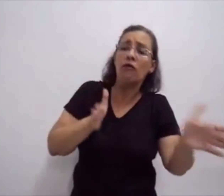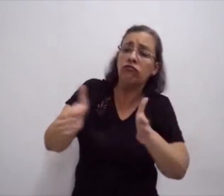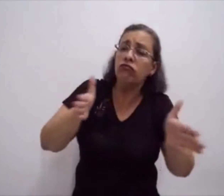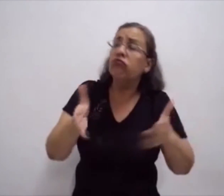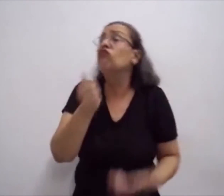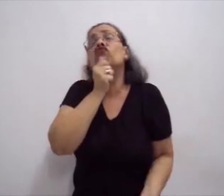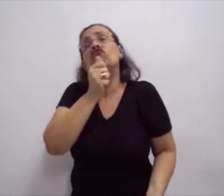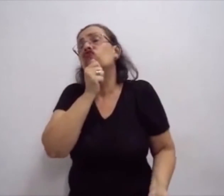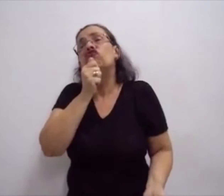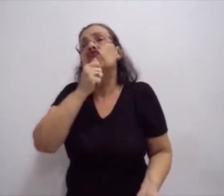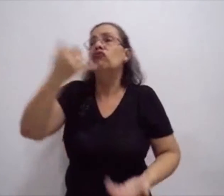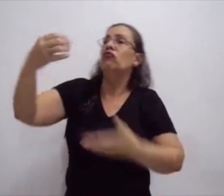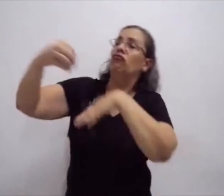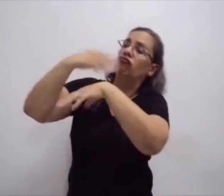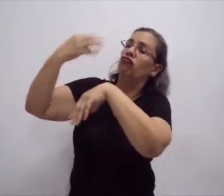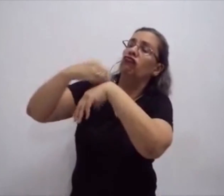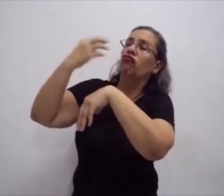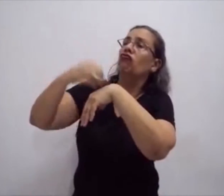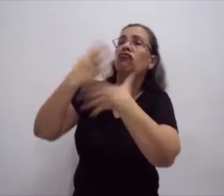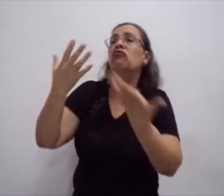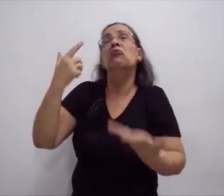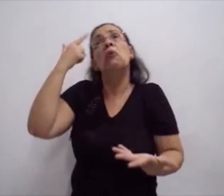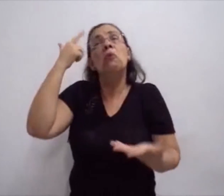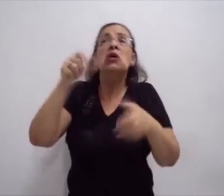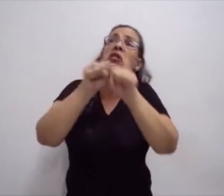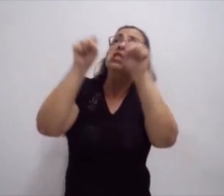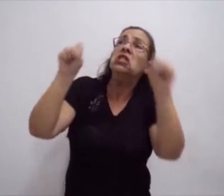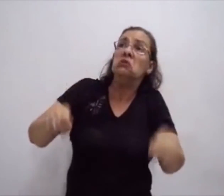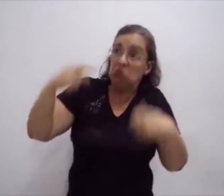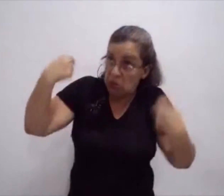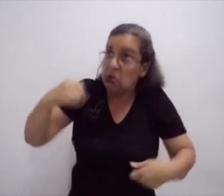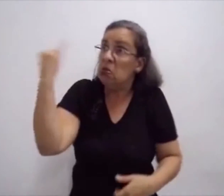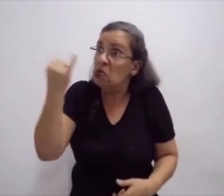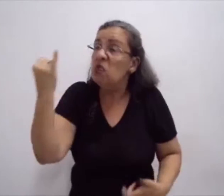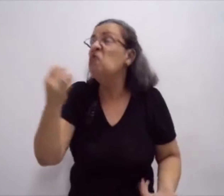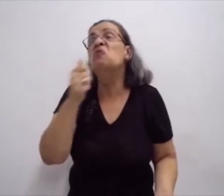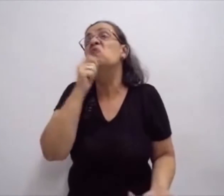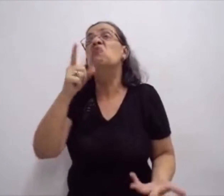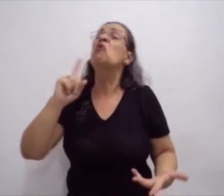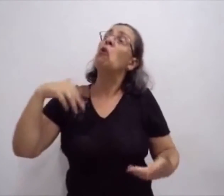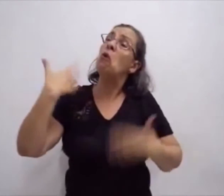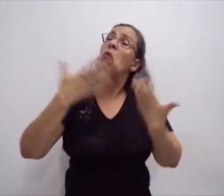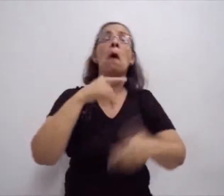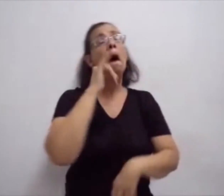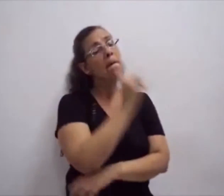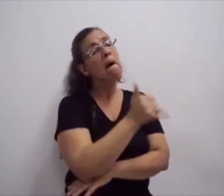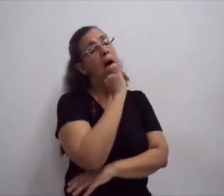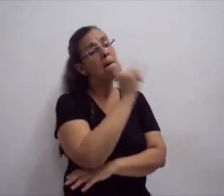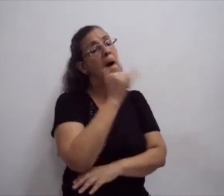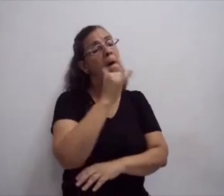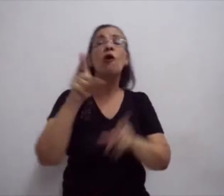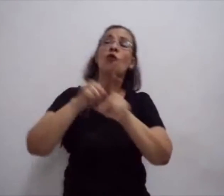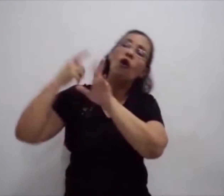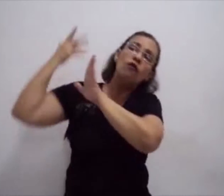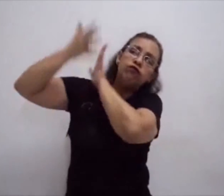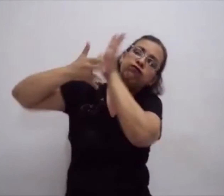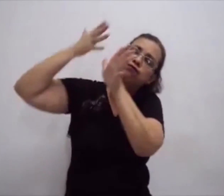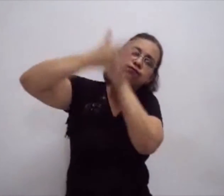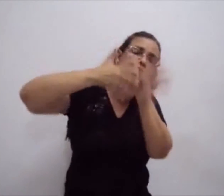em diversas disciplinas. Então a escrita da língua de sinais começou a se tornar muito importante